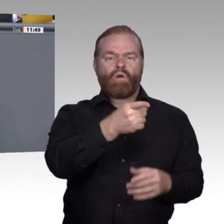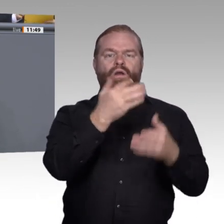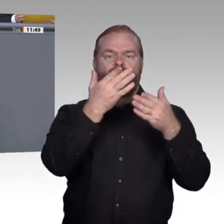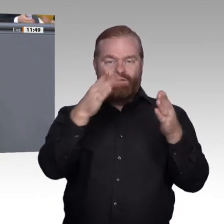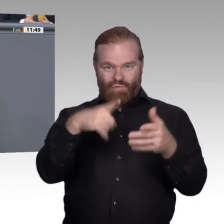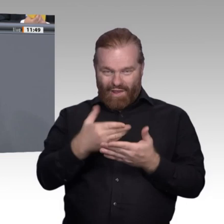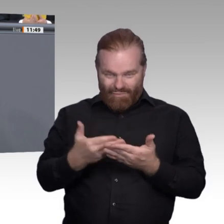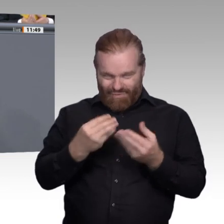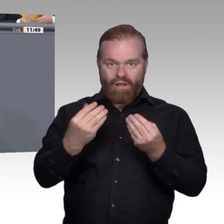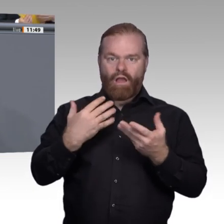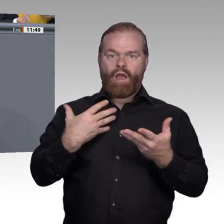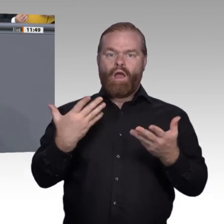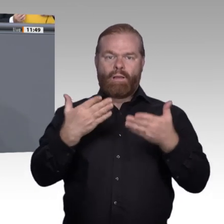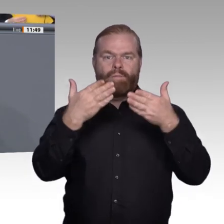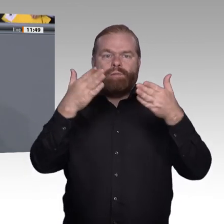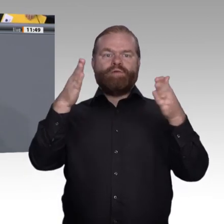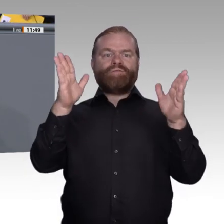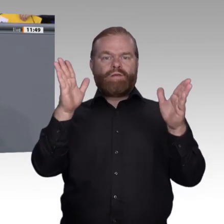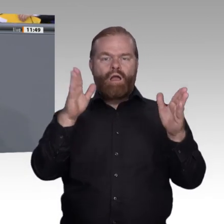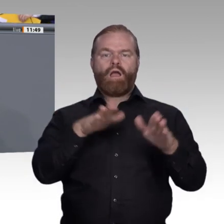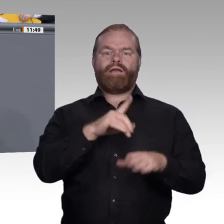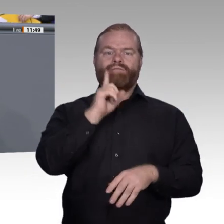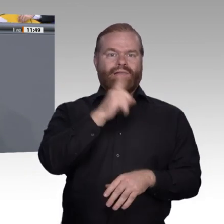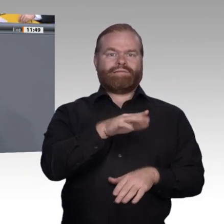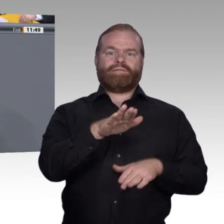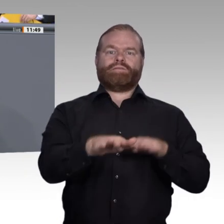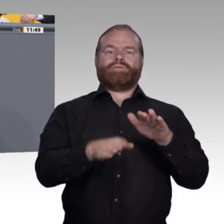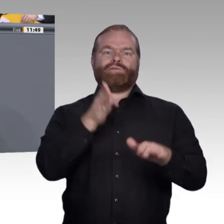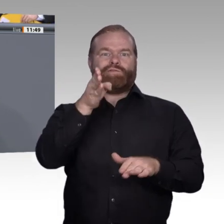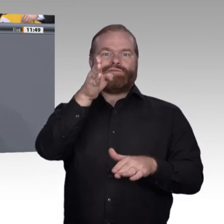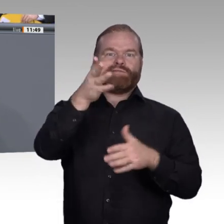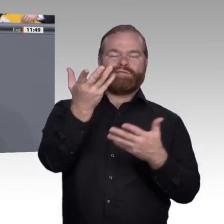Das Erfolgsmodell der beruflichen Bildung basiert aus meiner Sicht auf genau drei